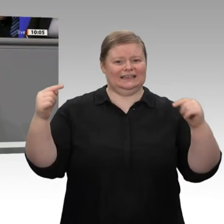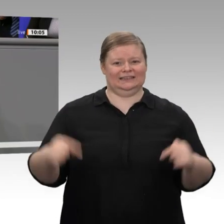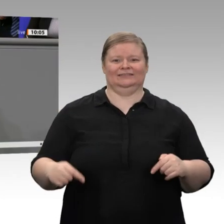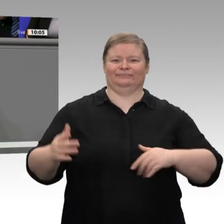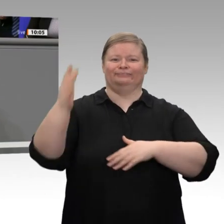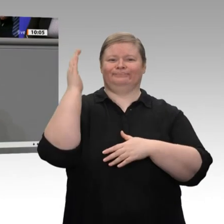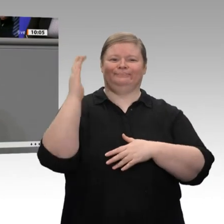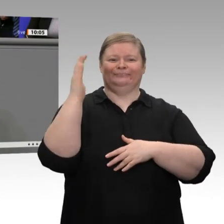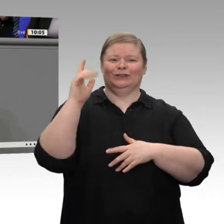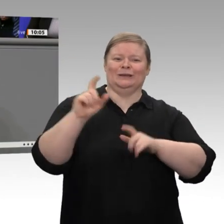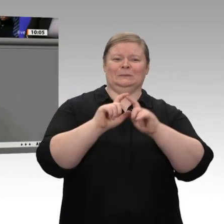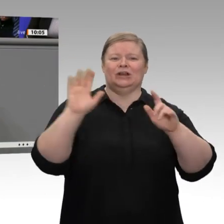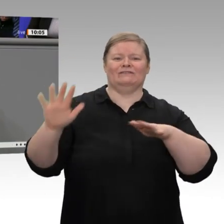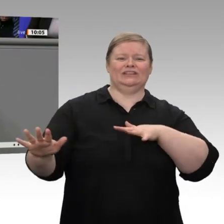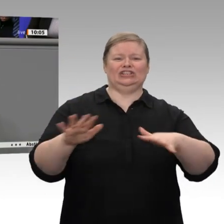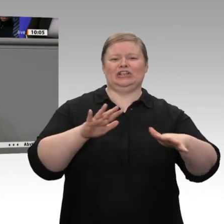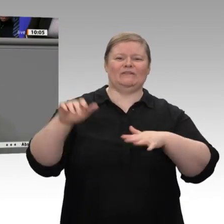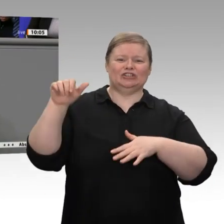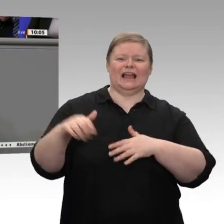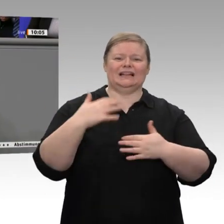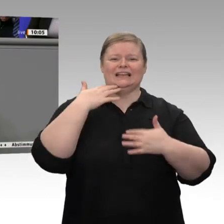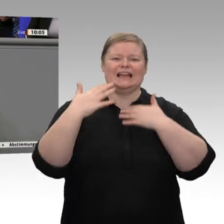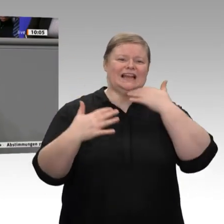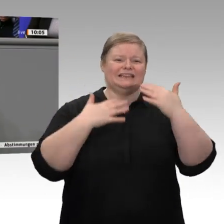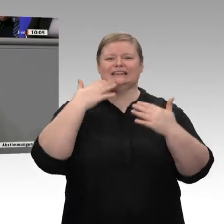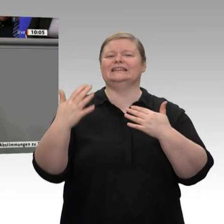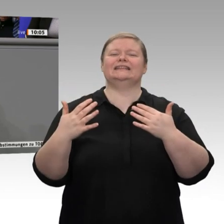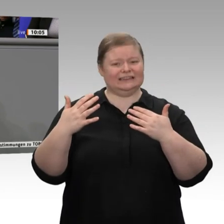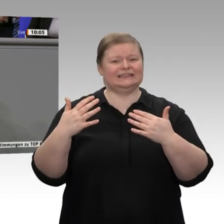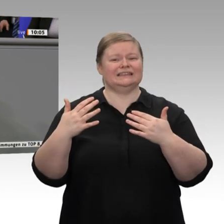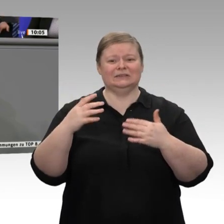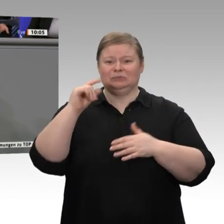der Kollege Linnemann sagt - wenn ich ihn zitieren darf -: „Die Industrie steckt